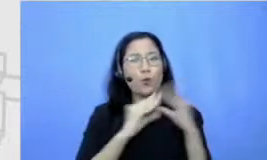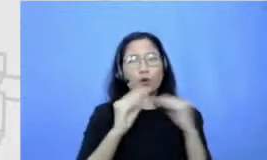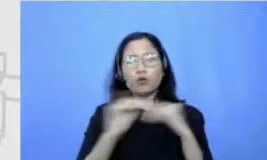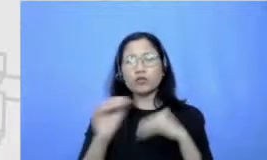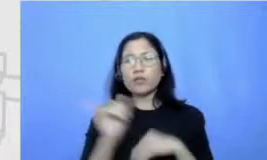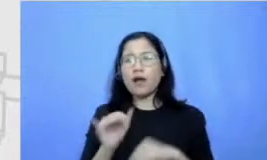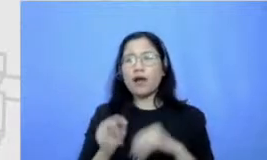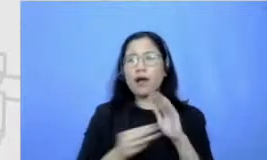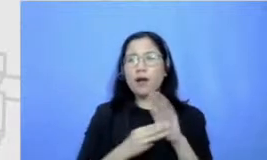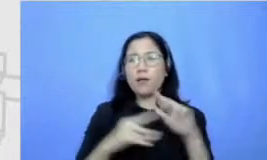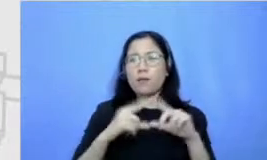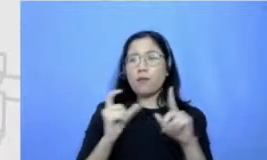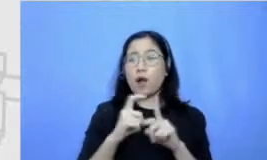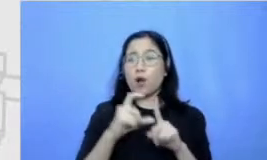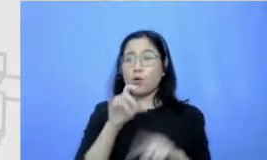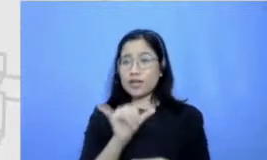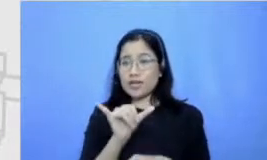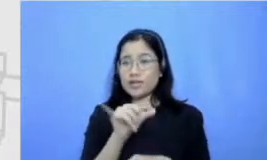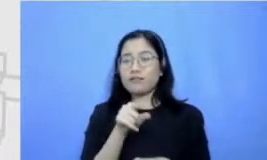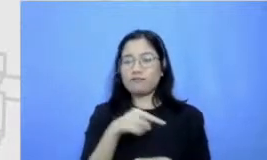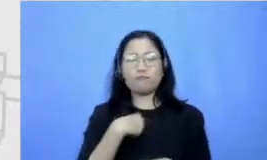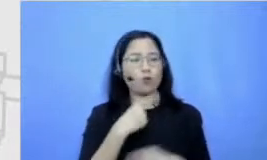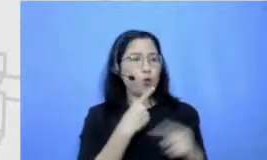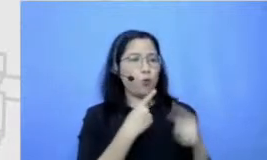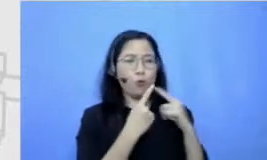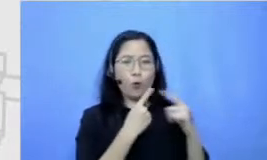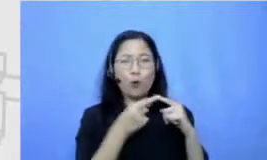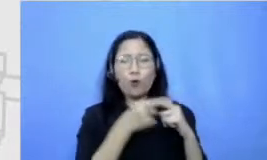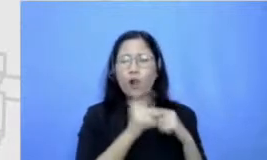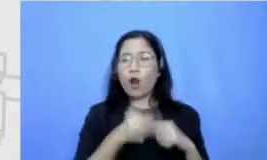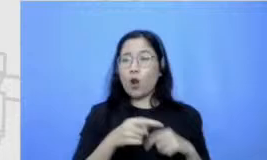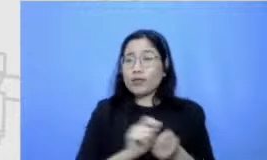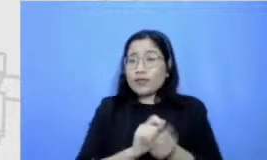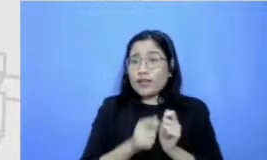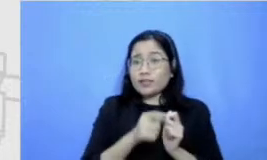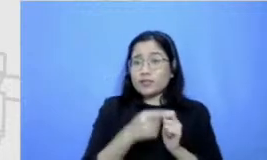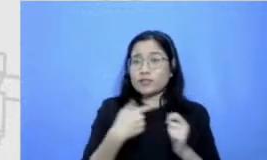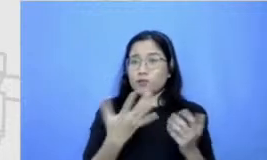kita malah seneng ya gitu terus habis itu sempat ramai di media sosial dibilang aneh Mana ada orang